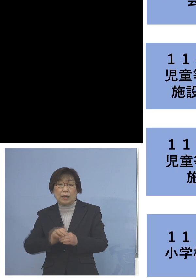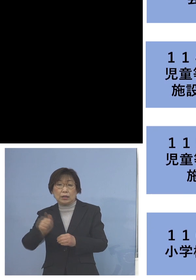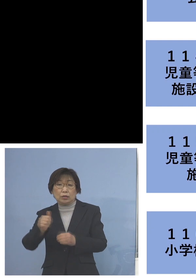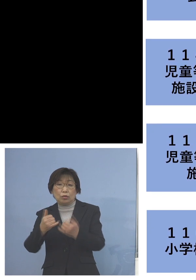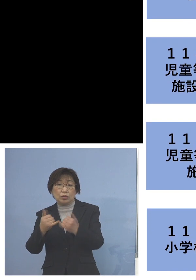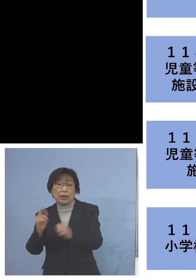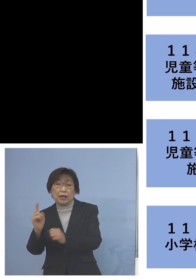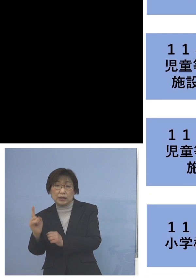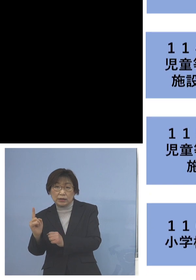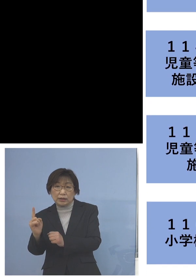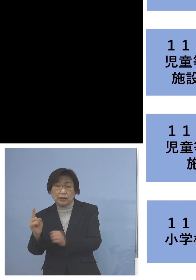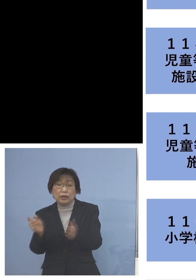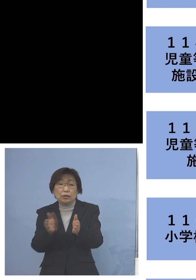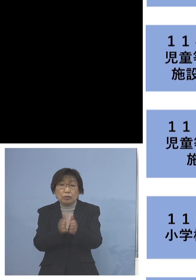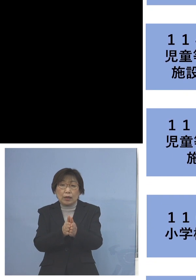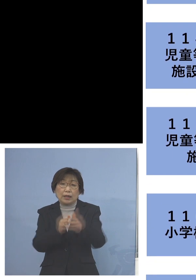7名のクラスターに